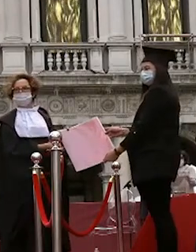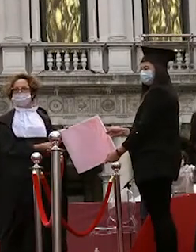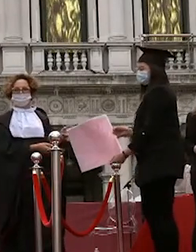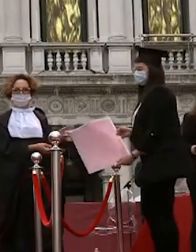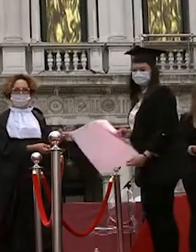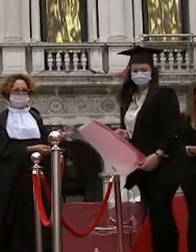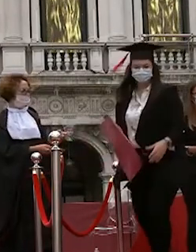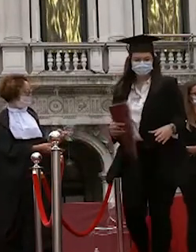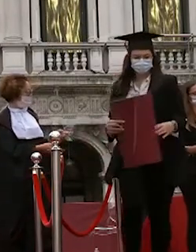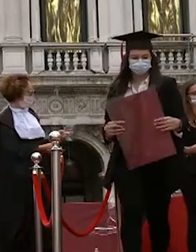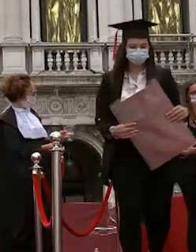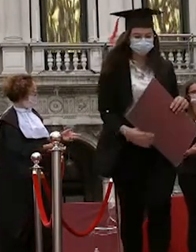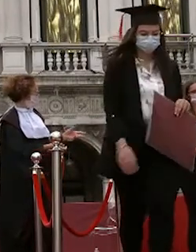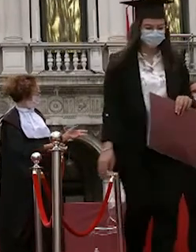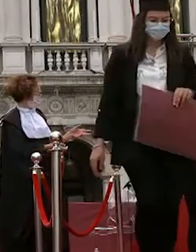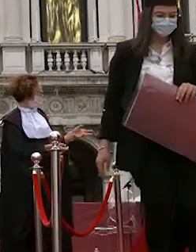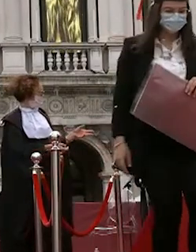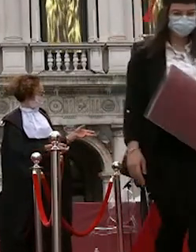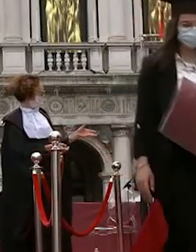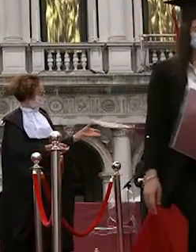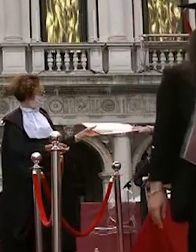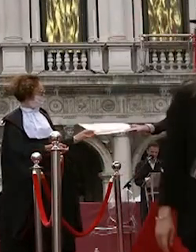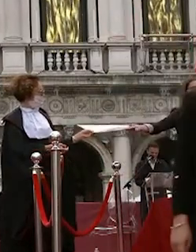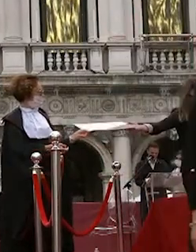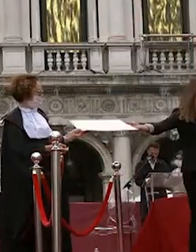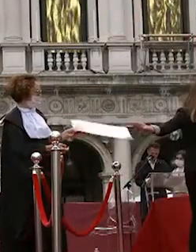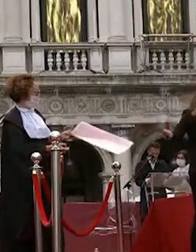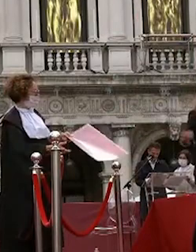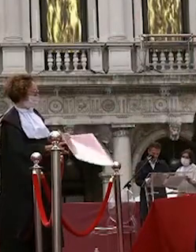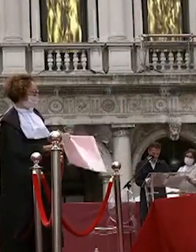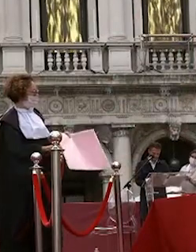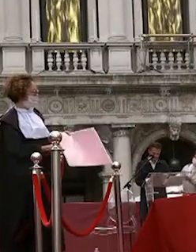francesca manfioletti maria rosa avvio